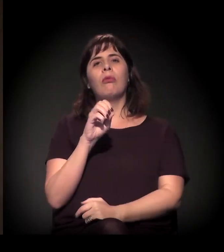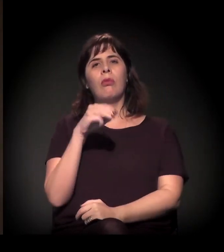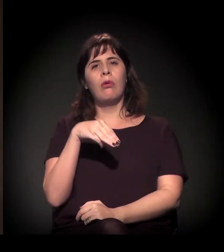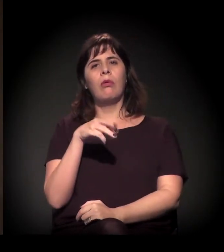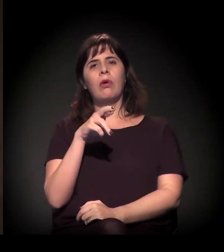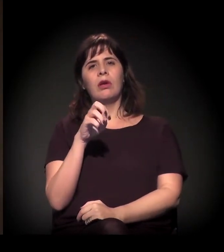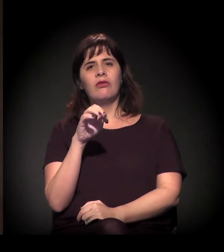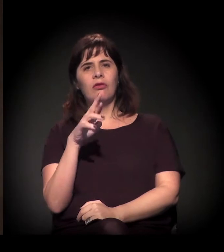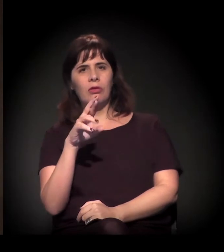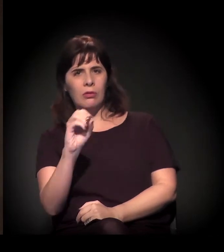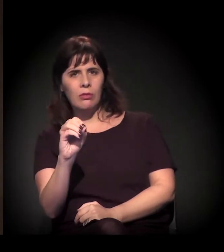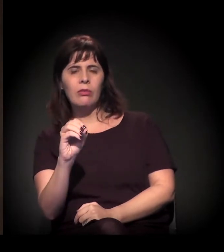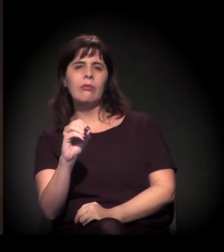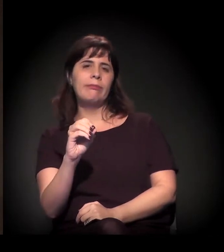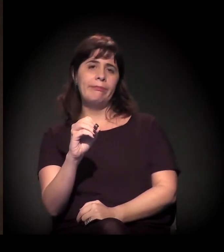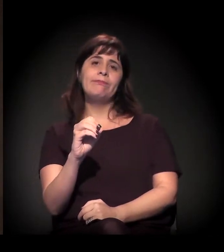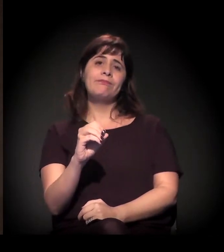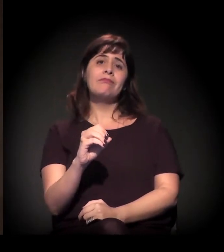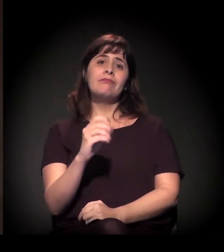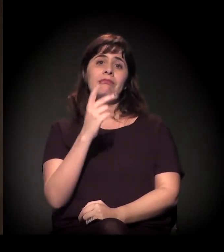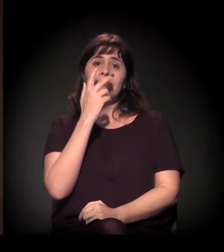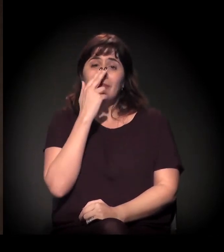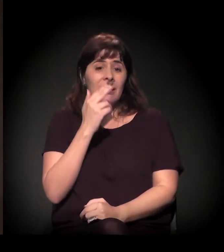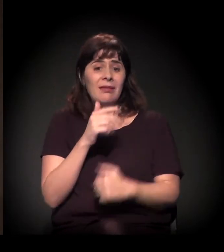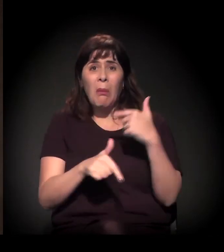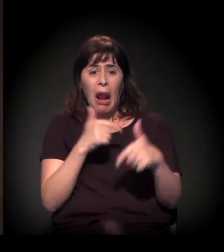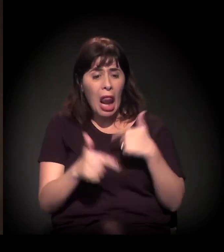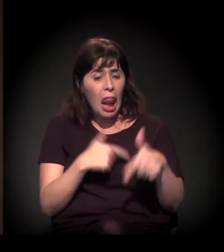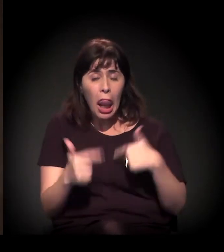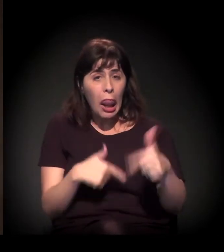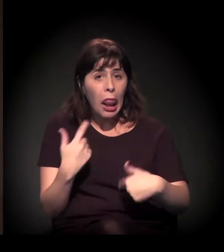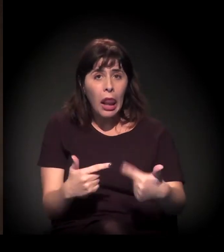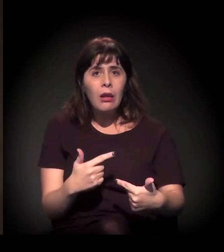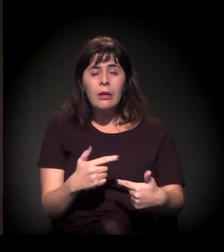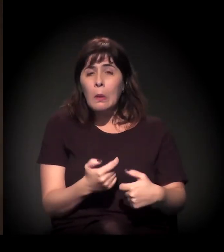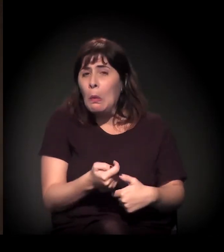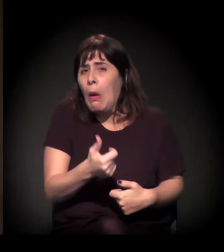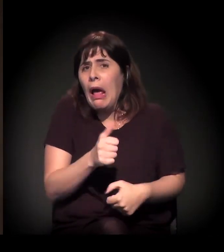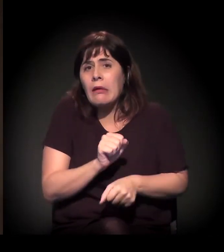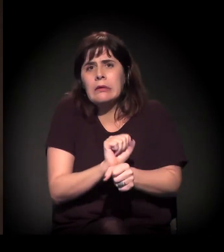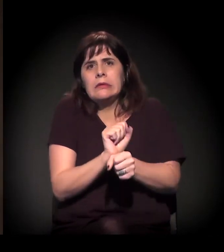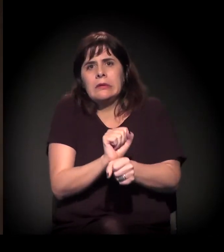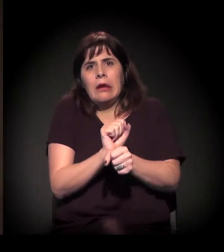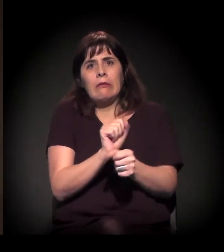muitas vezes, inclusive, em condição de semiescravidão. Essa situação é extremamente grave.